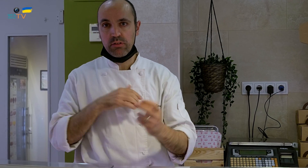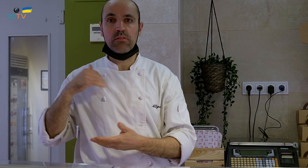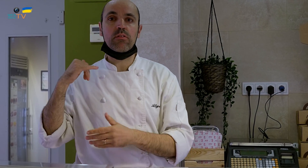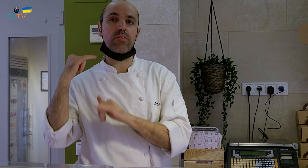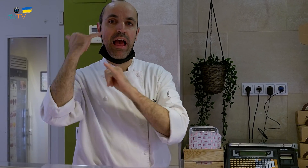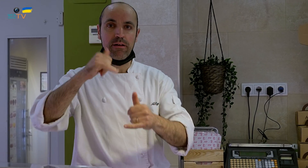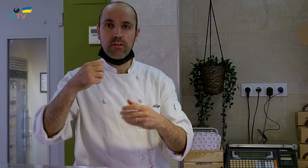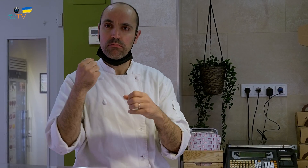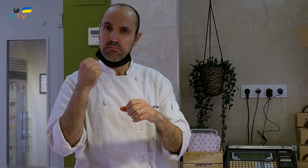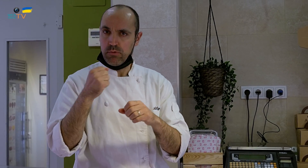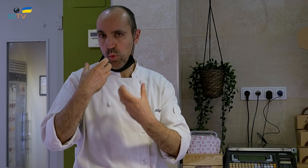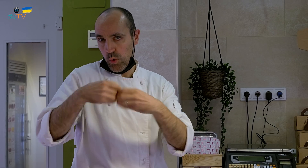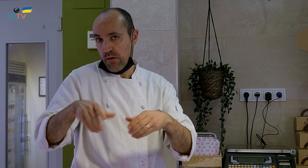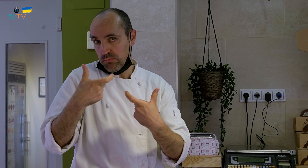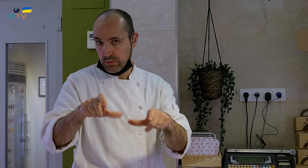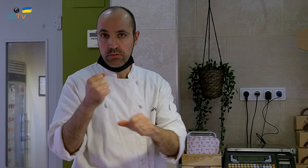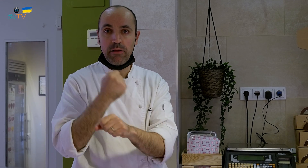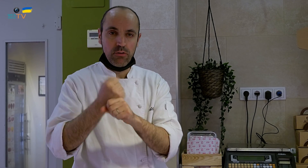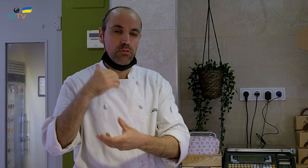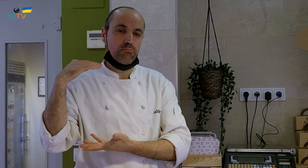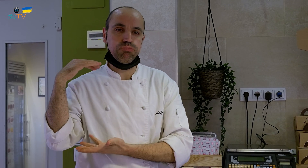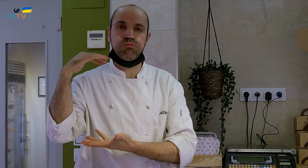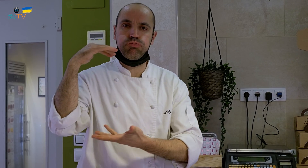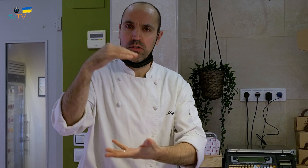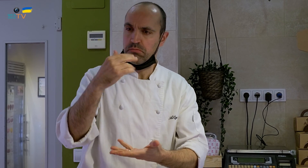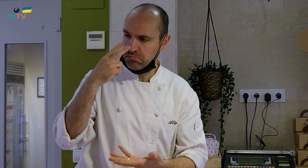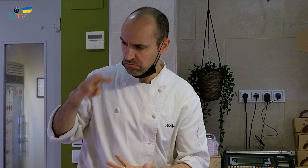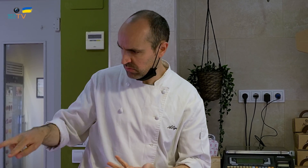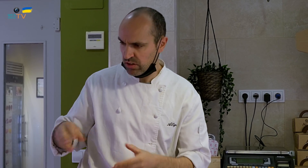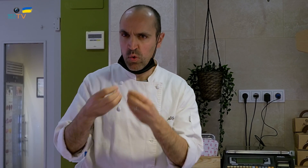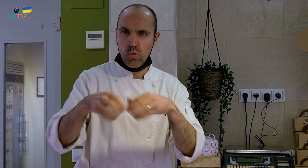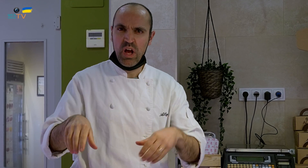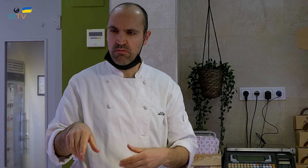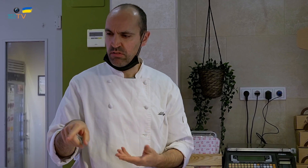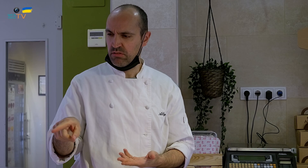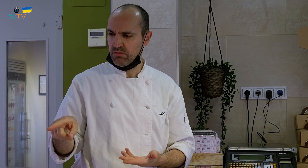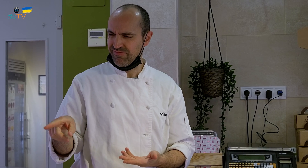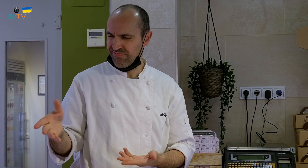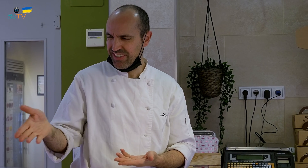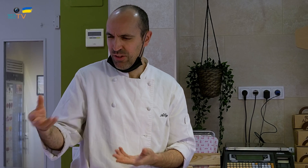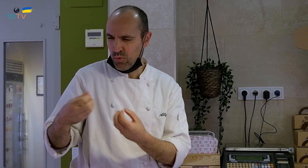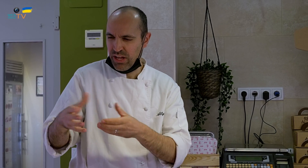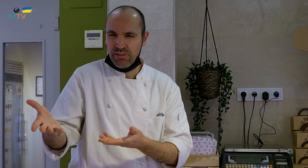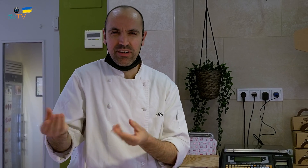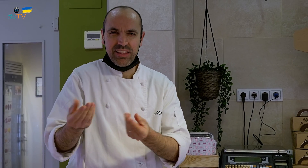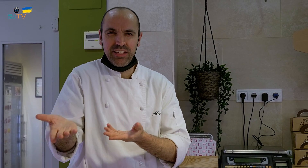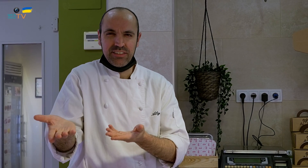que es el que nos trae los huevos aquí a nuestro centro de trabajo. Cuando vio el postre nos preguntó qué hacíamos con el huevo.